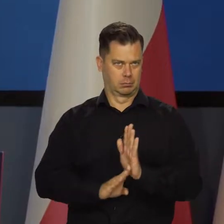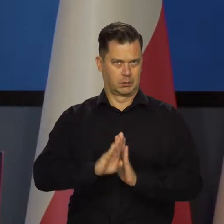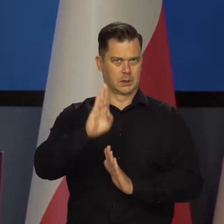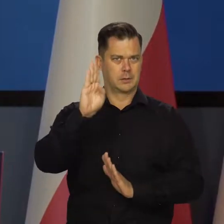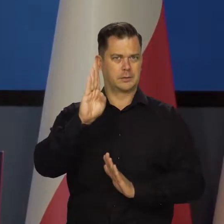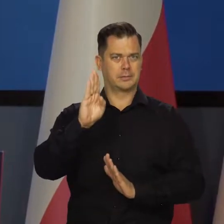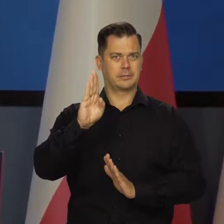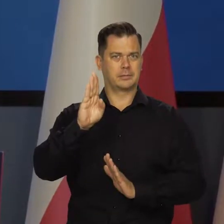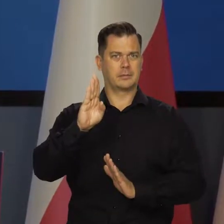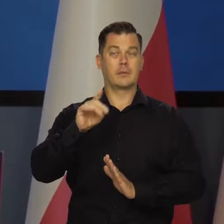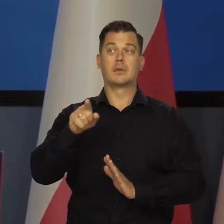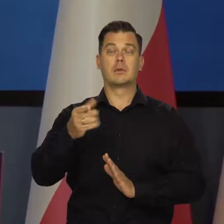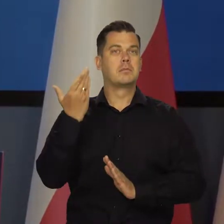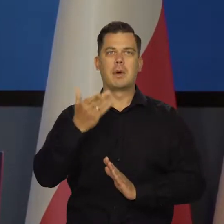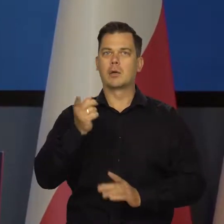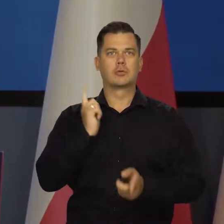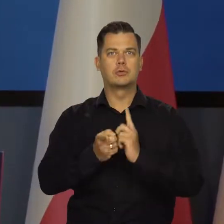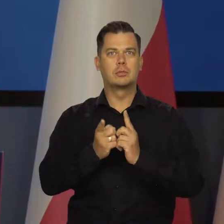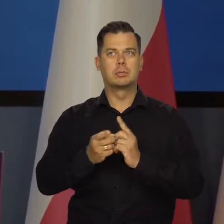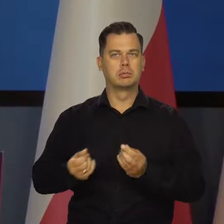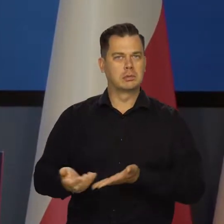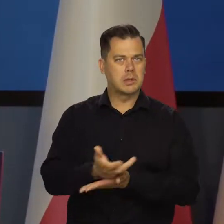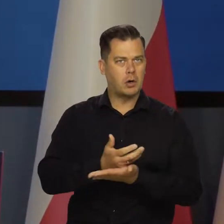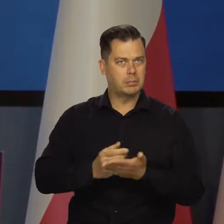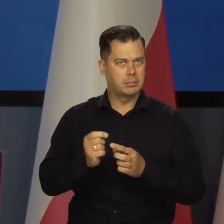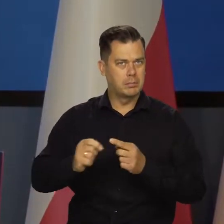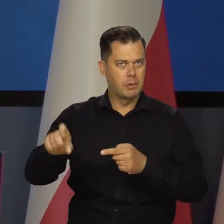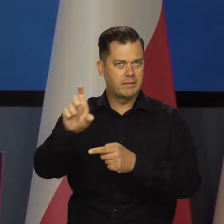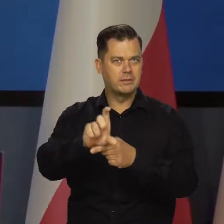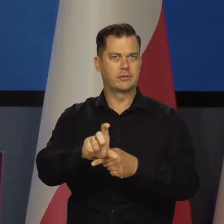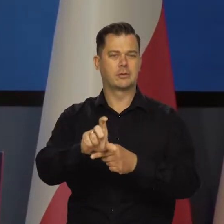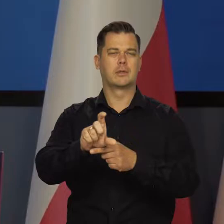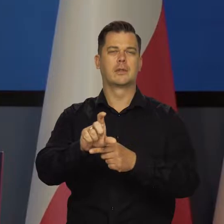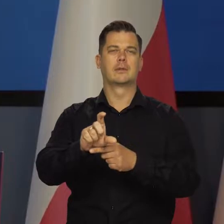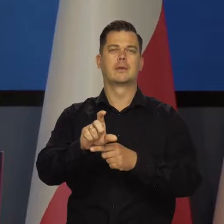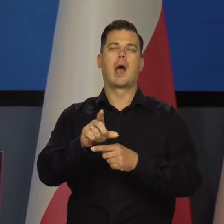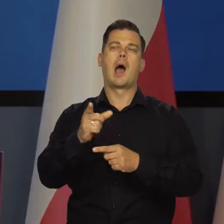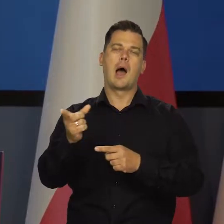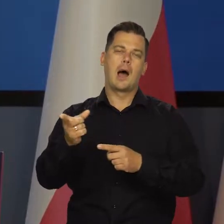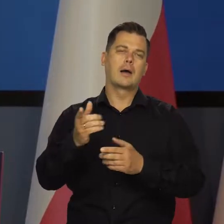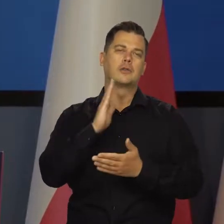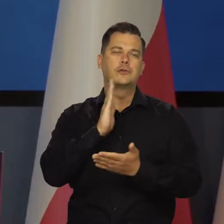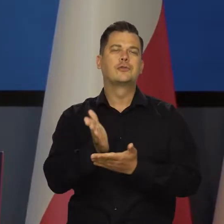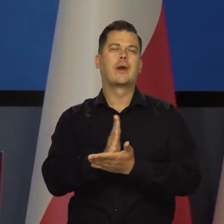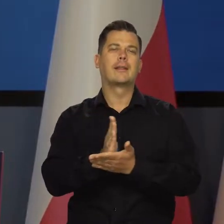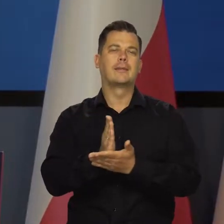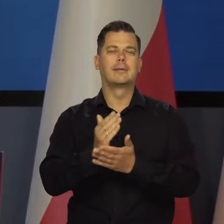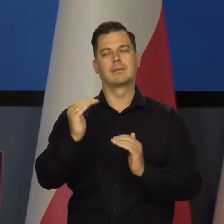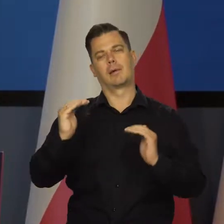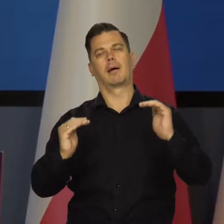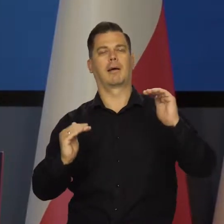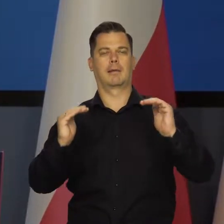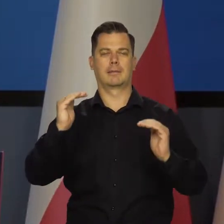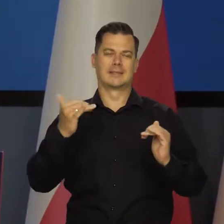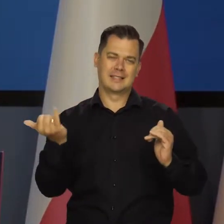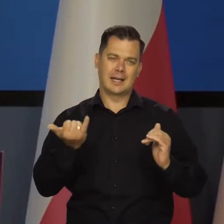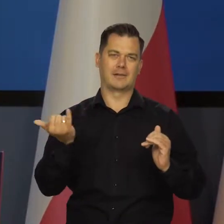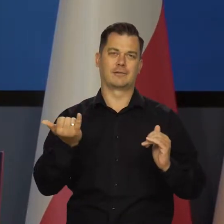Towarzyszy temu bardzo szybki wzrost wynagrodzeń, choć oczywiście, jak mówimy o średnich, to zawsze to wszystkich nie dotyczy,